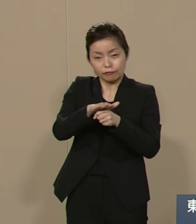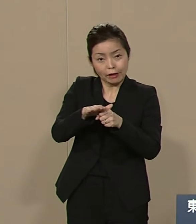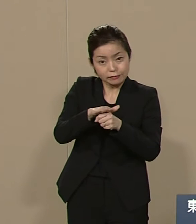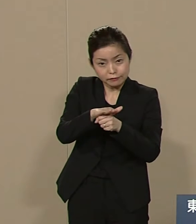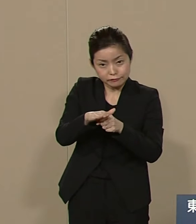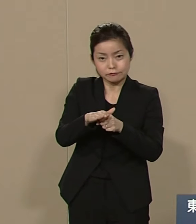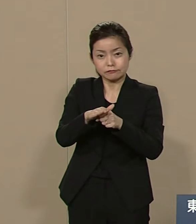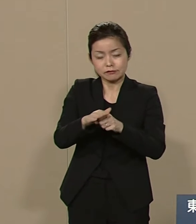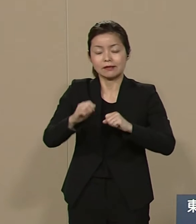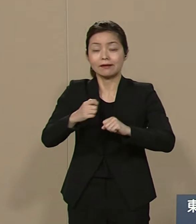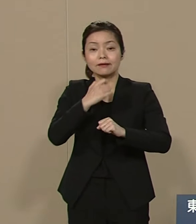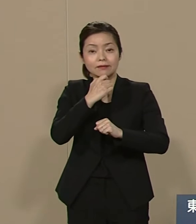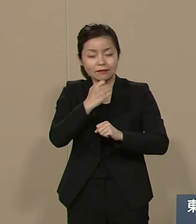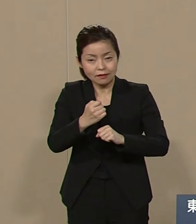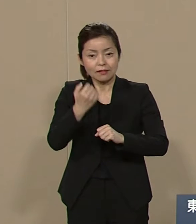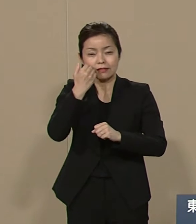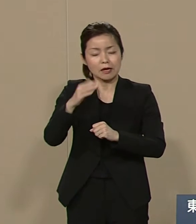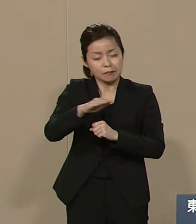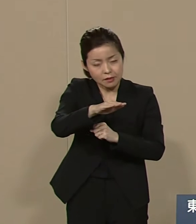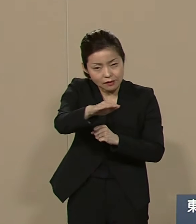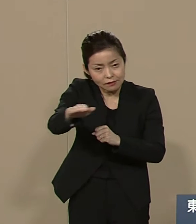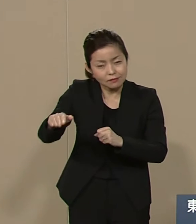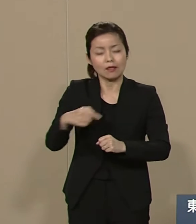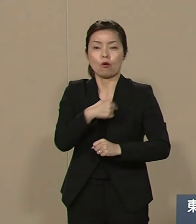願うことは 誰もが 等しく同じでございます